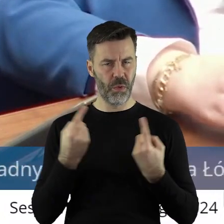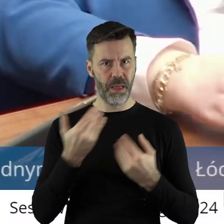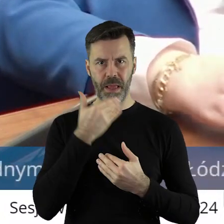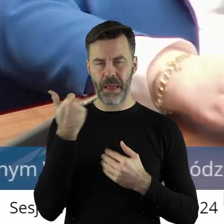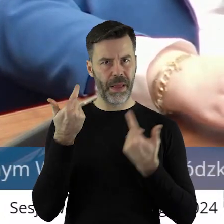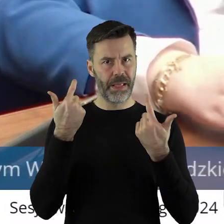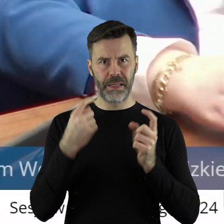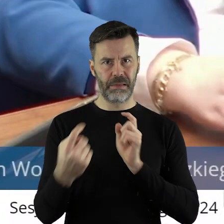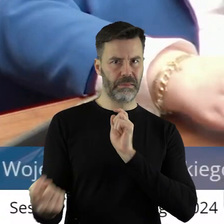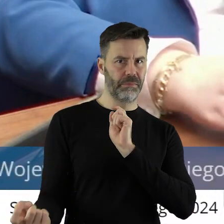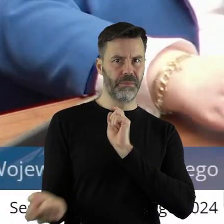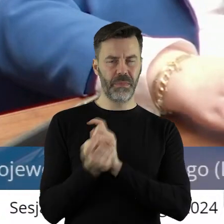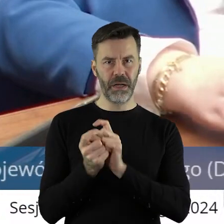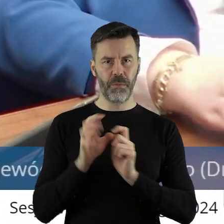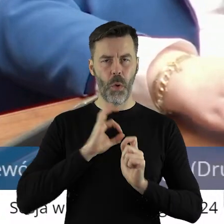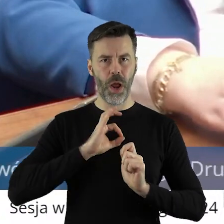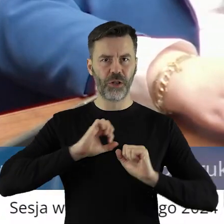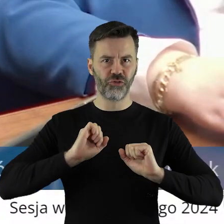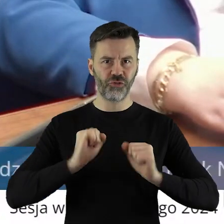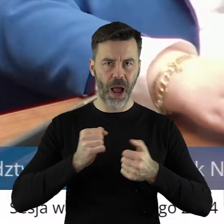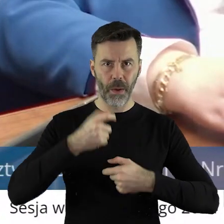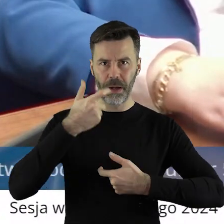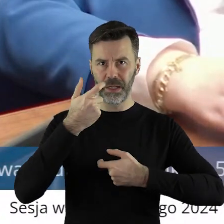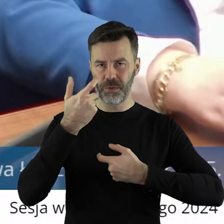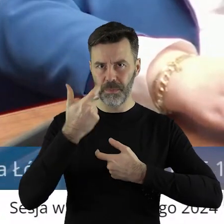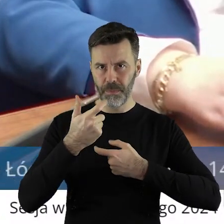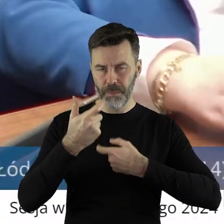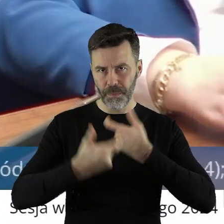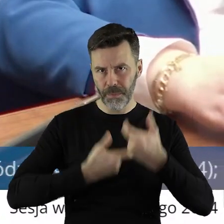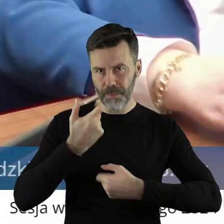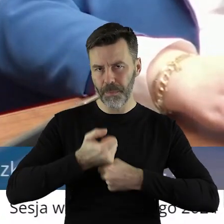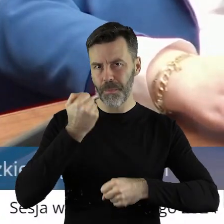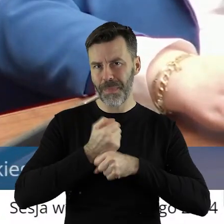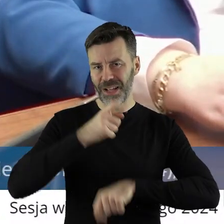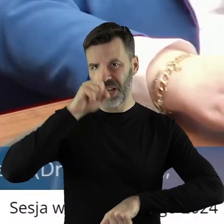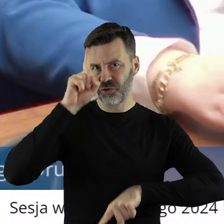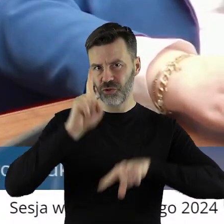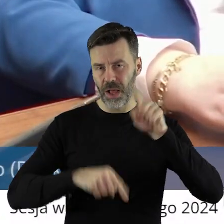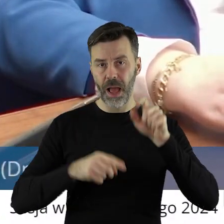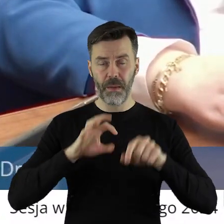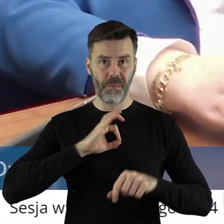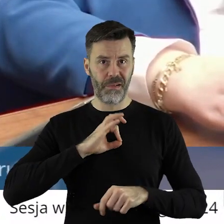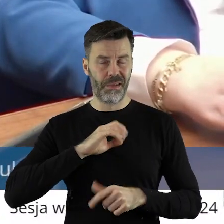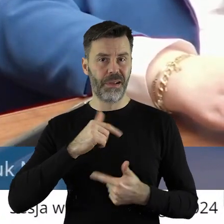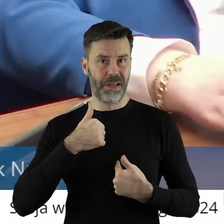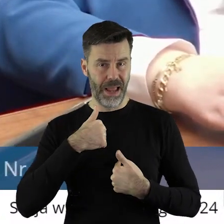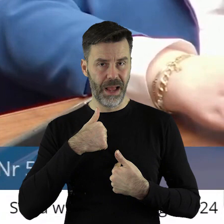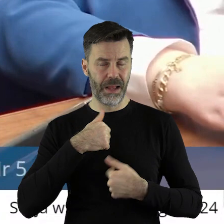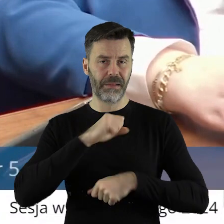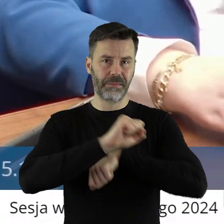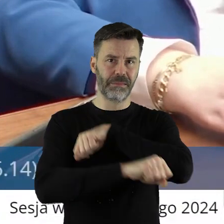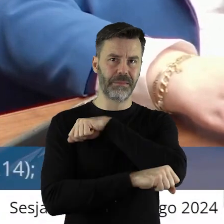zarzutów co do naszej działalności, mojej i mojej zastępczyni Beaty